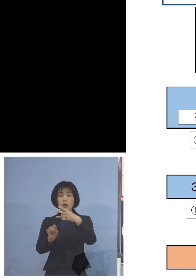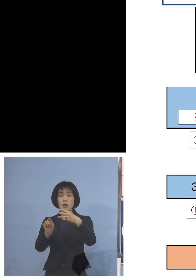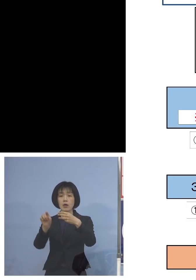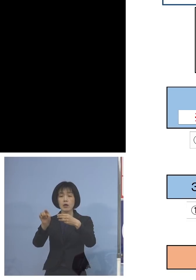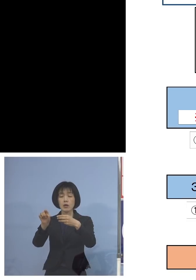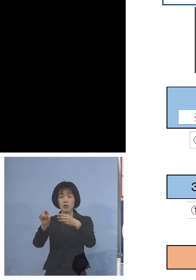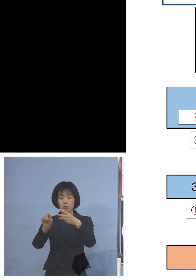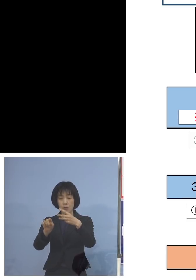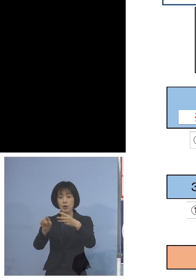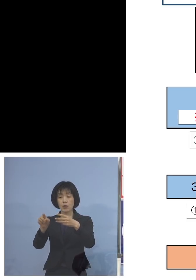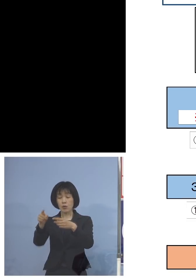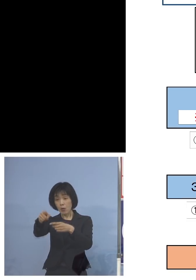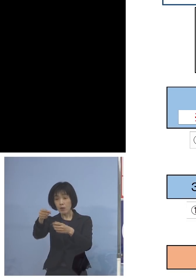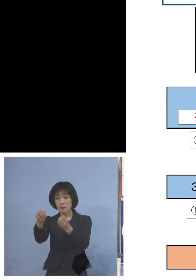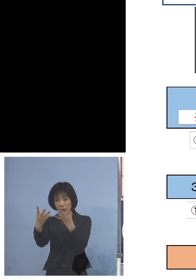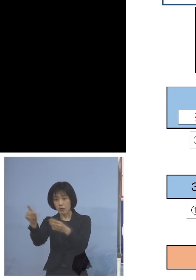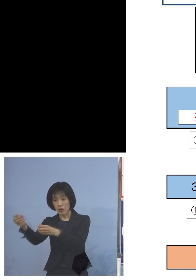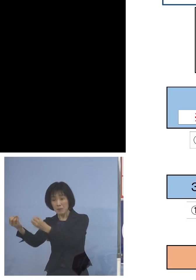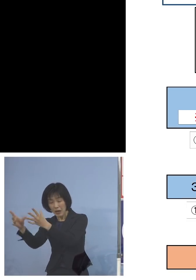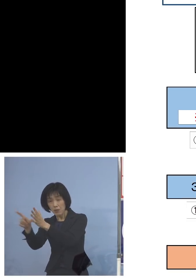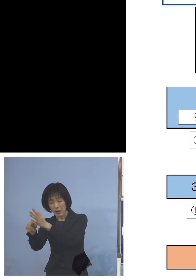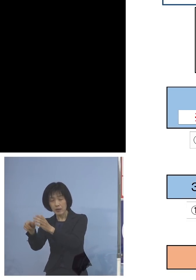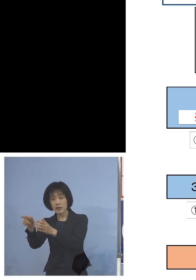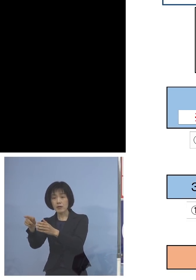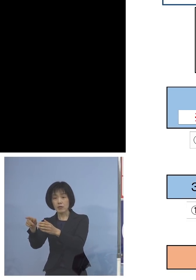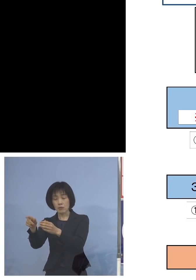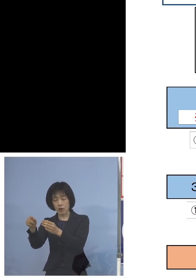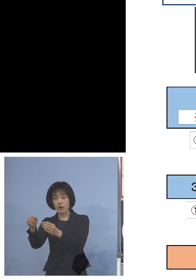この日にもやはりこうした形で 駄目だという方については